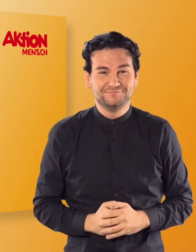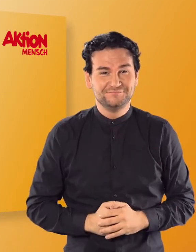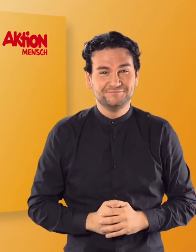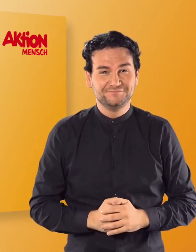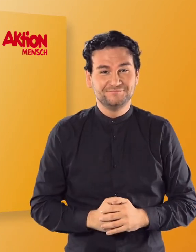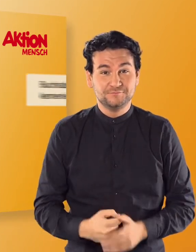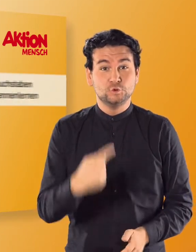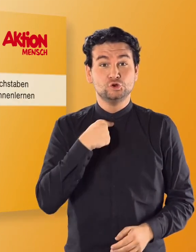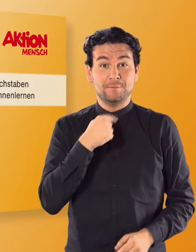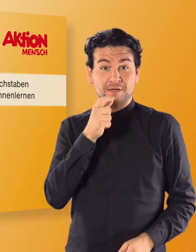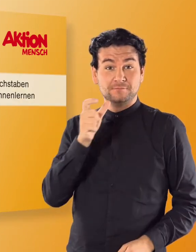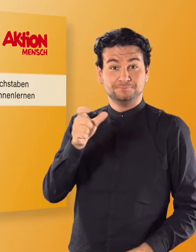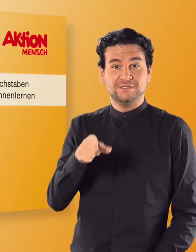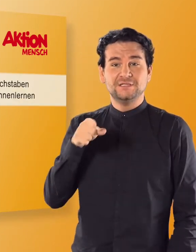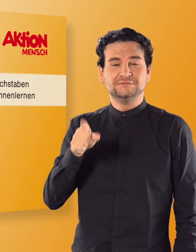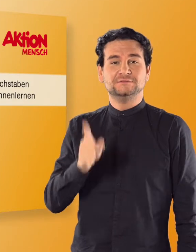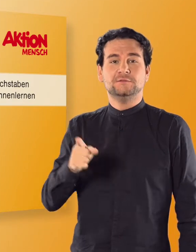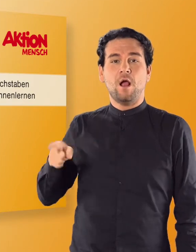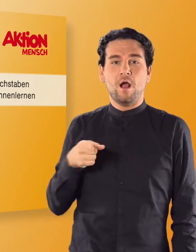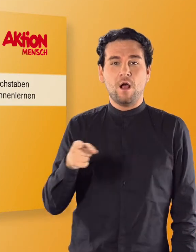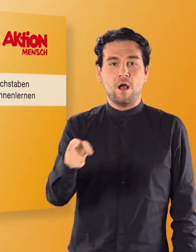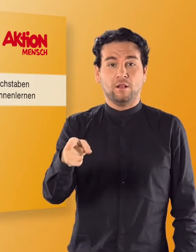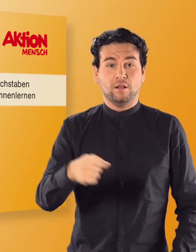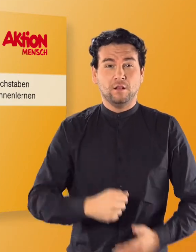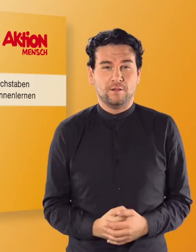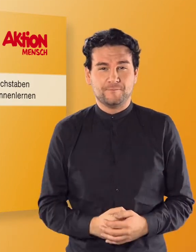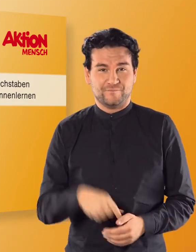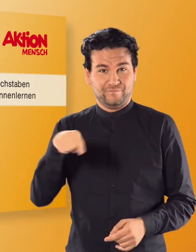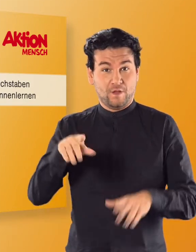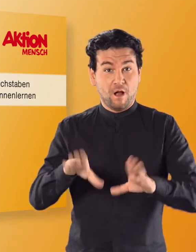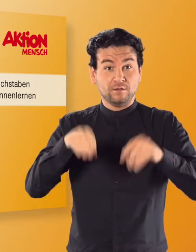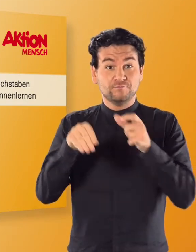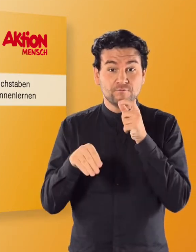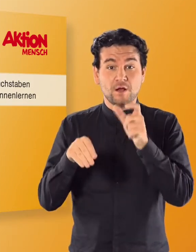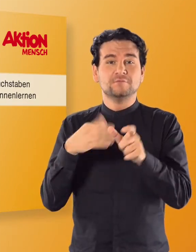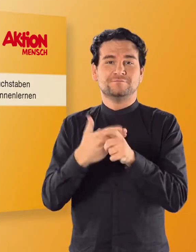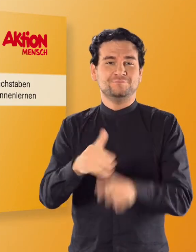(Stimme von Irmgard) Das ist der Aal. (Irmgard) Er fängt mit dem Buchstaben „A" an.